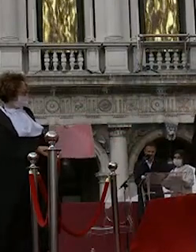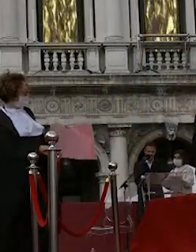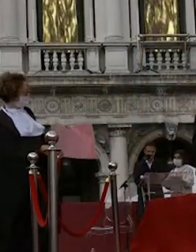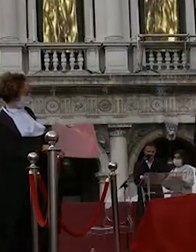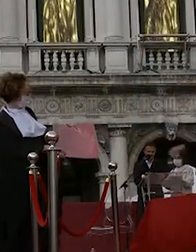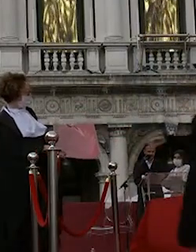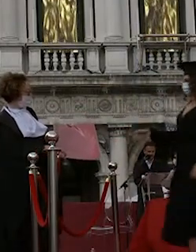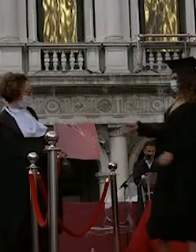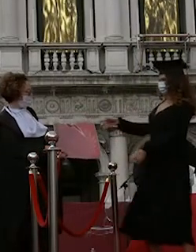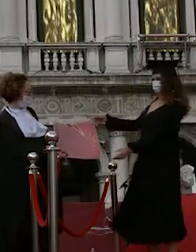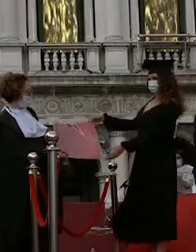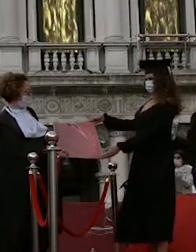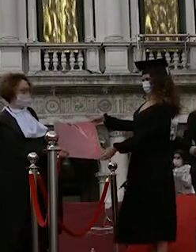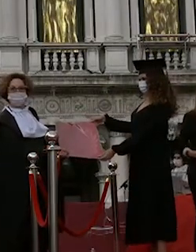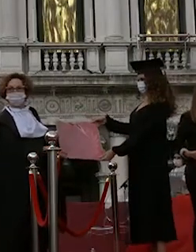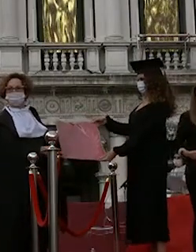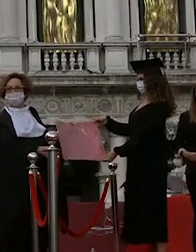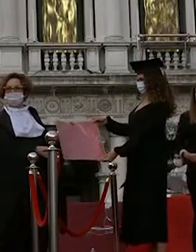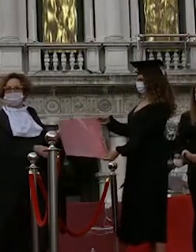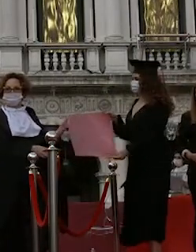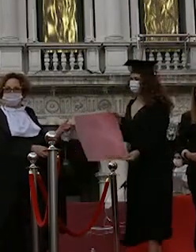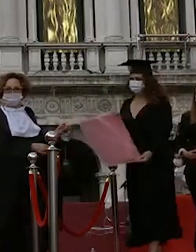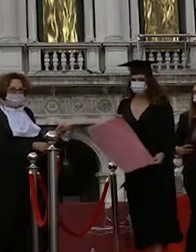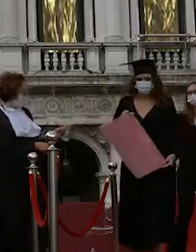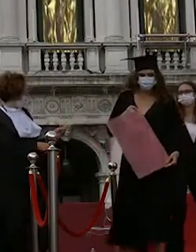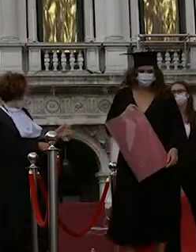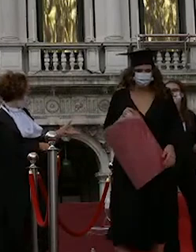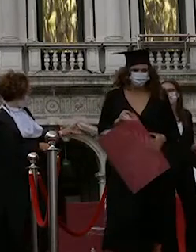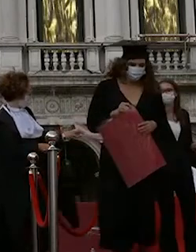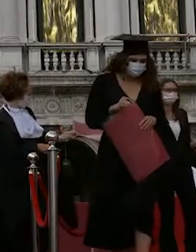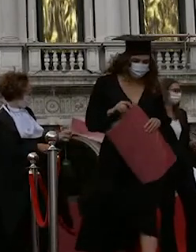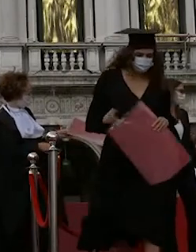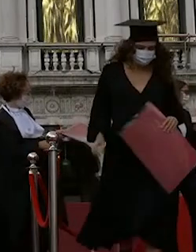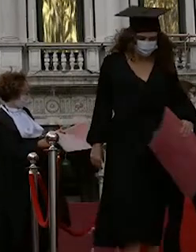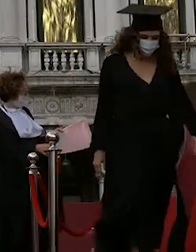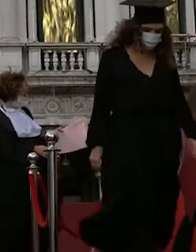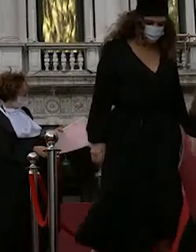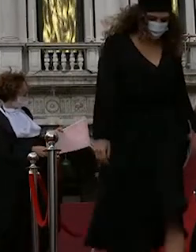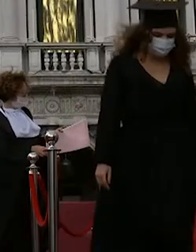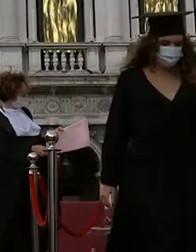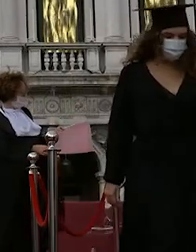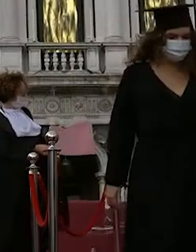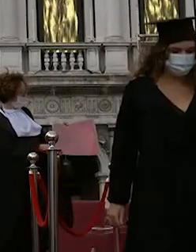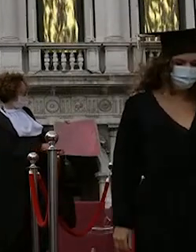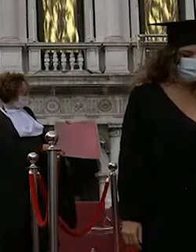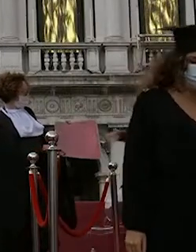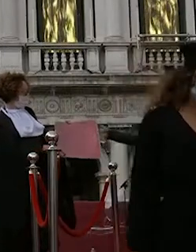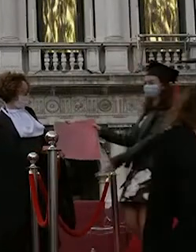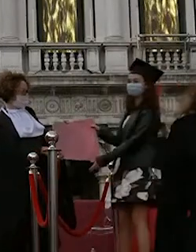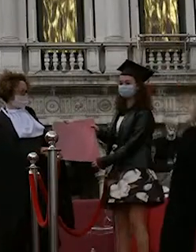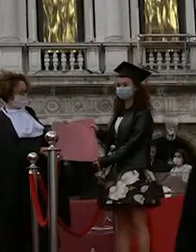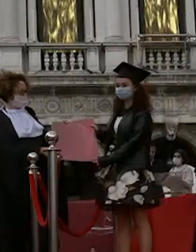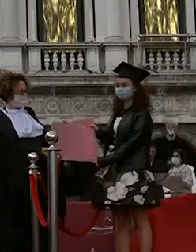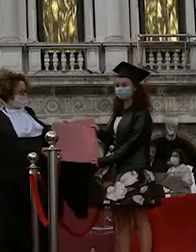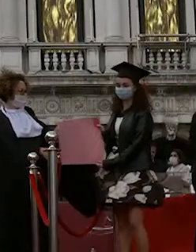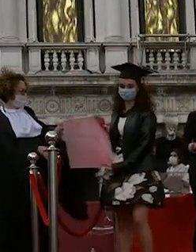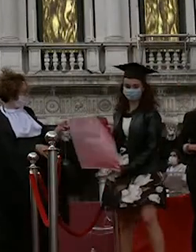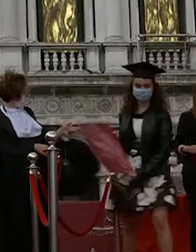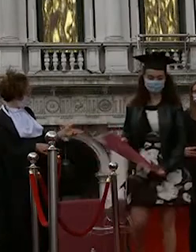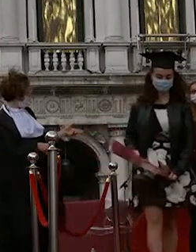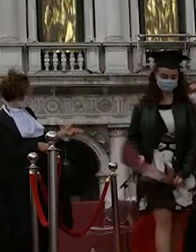serena dora free la vigna sgarabotto